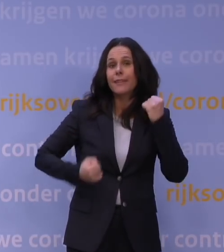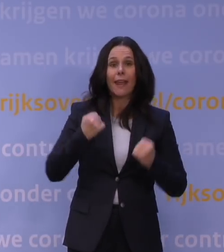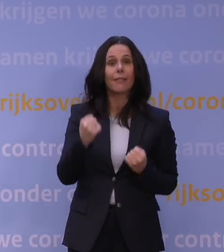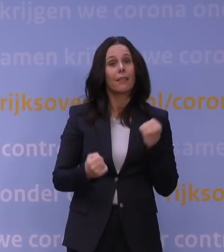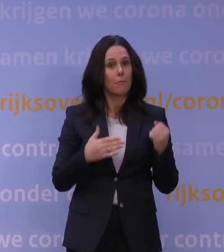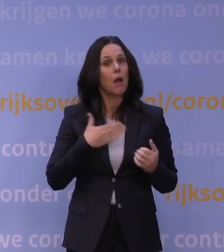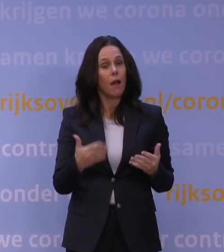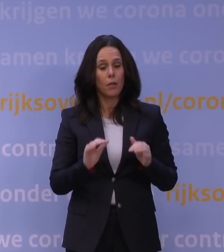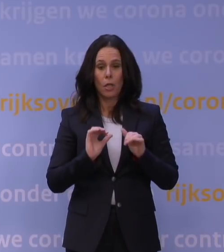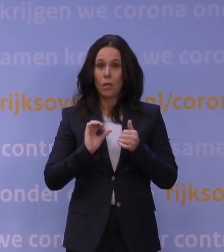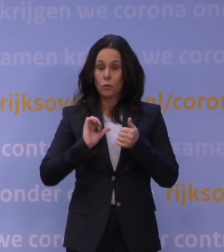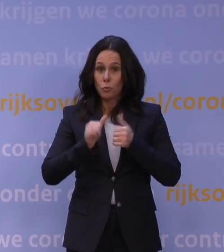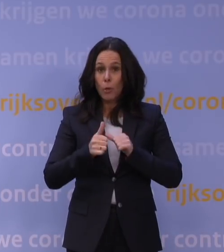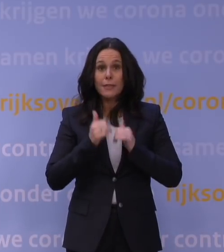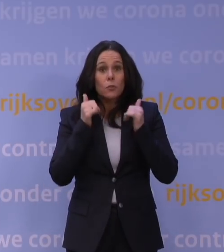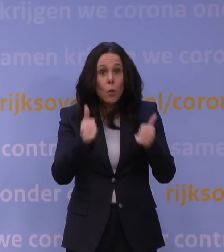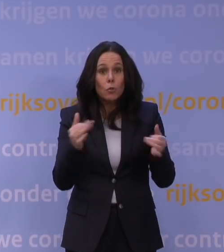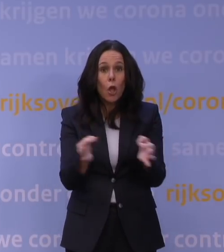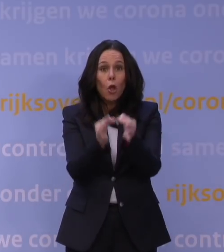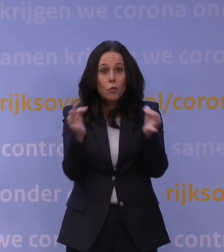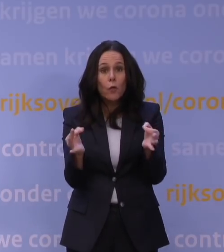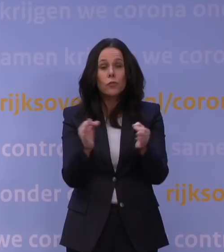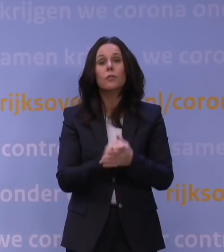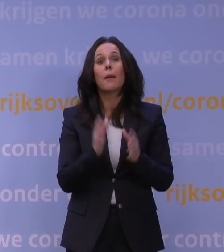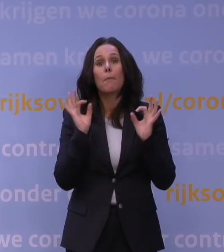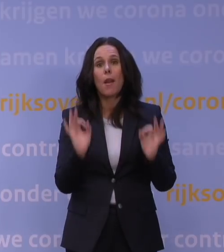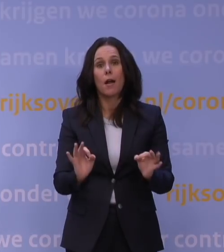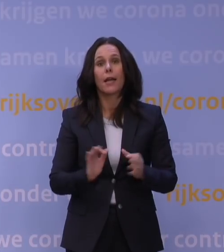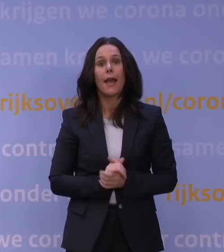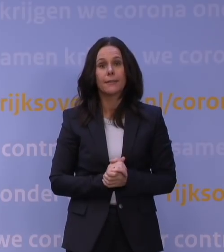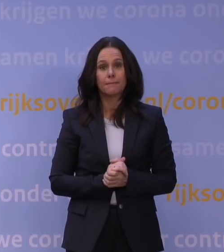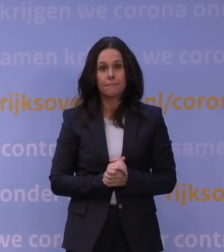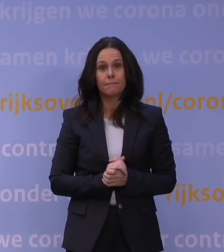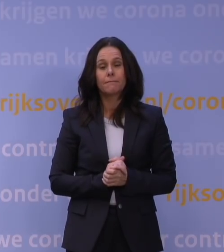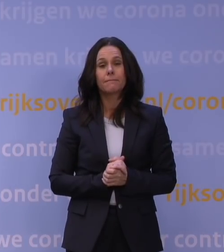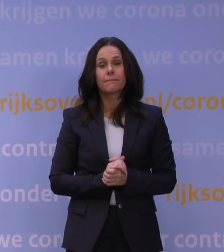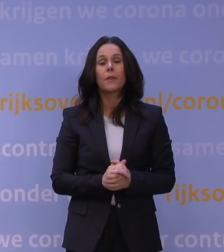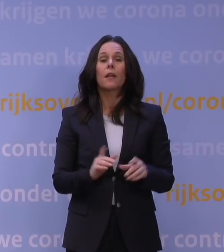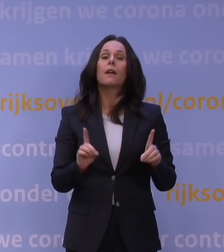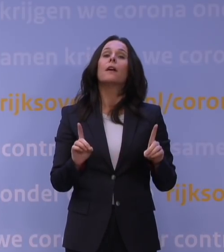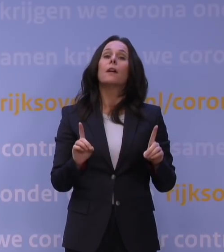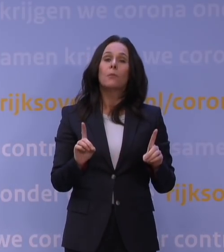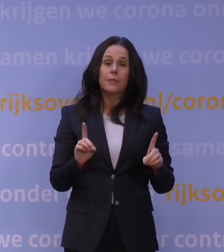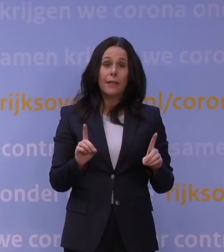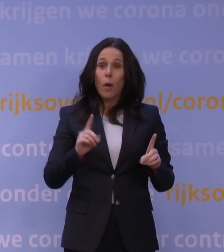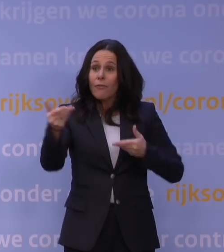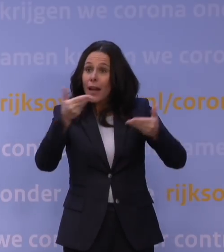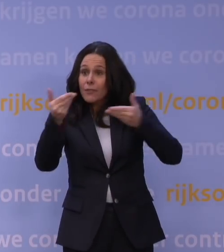Want sporten is goed, gezond en dus belangrijk. En om meteen veel vragen voor te zijn: als je op vakantie gaat,